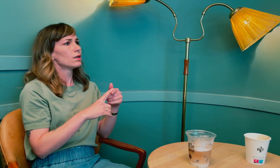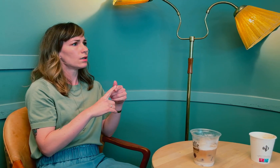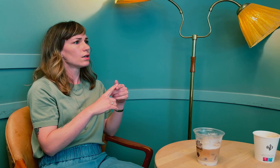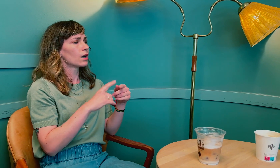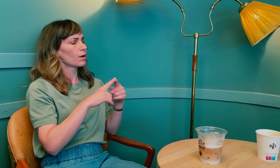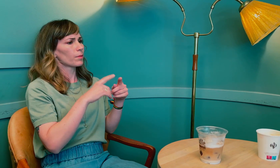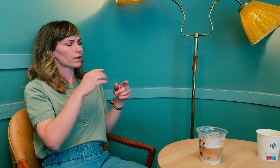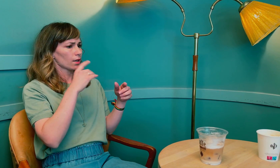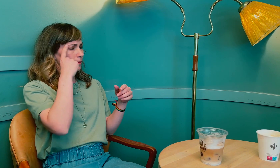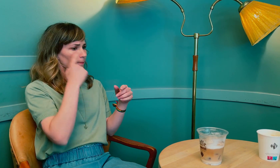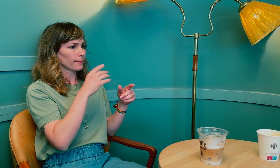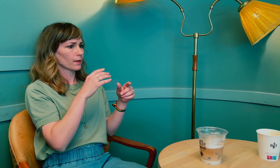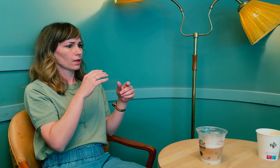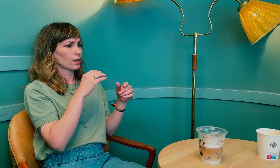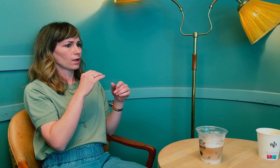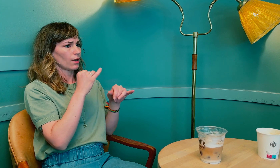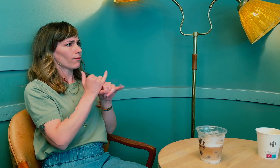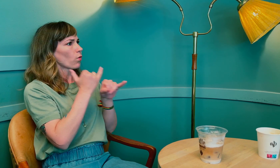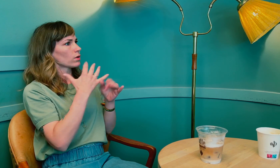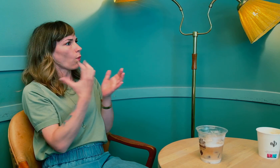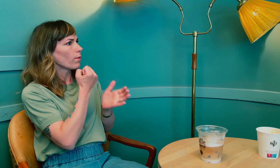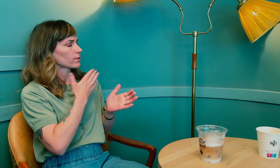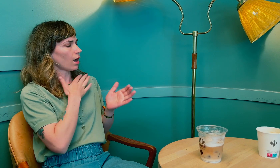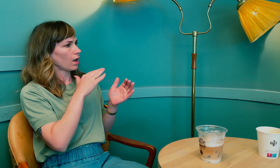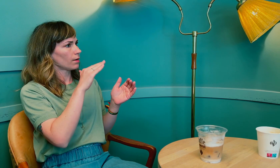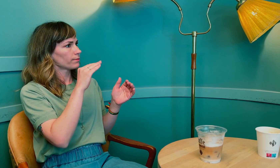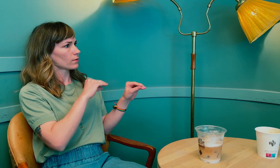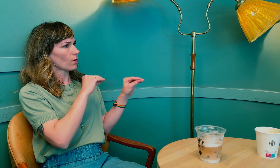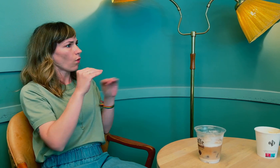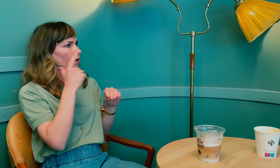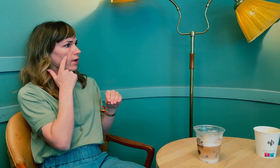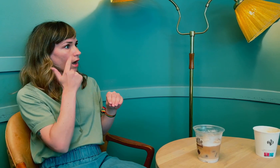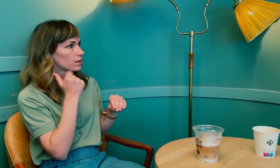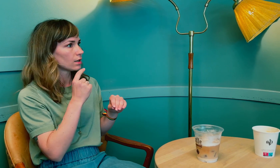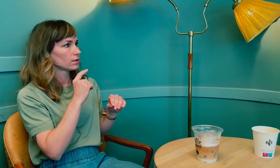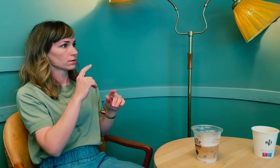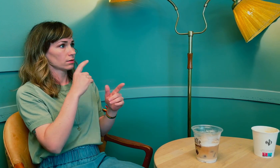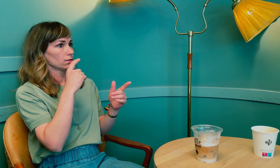Jaha. Hvordan oppdaget du at du hadde kommet i overgangsalderen?